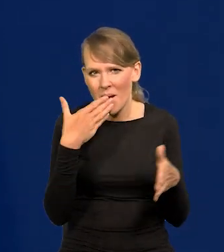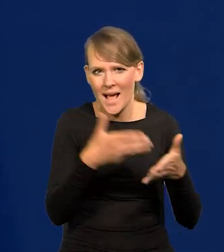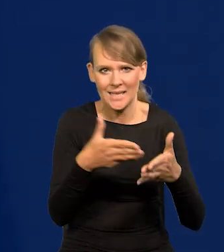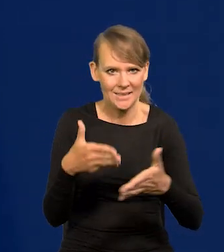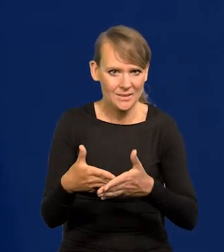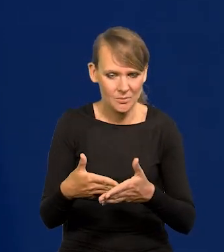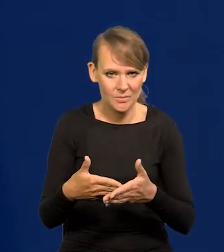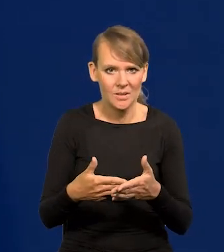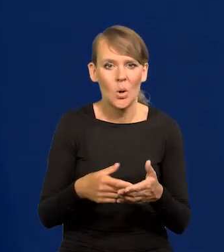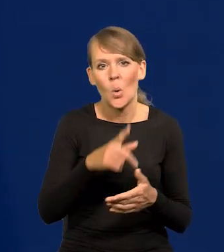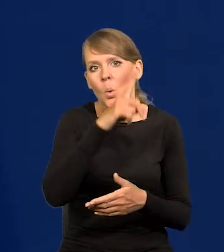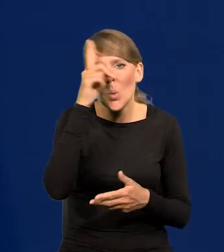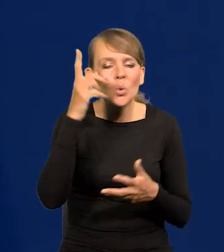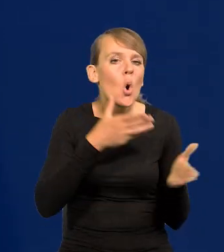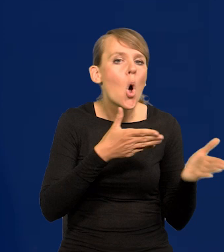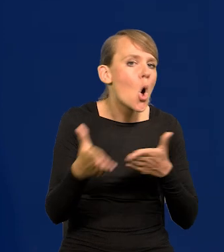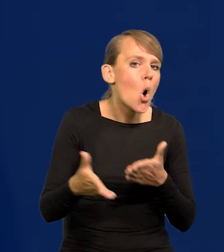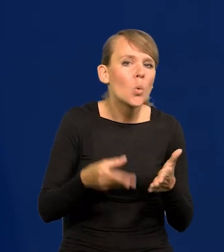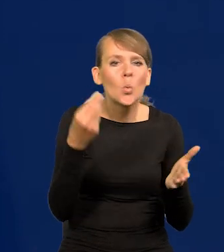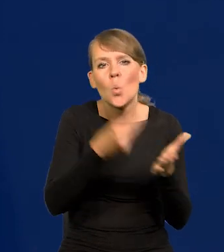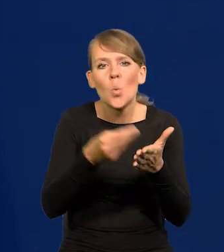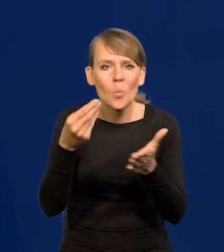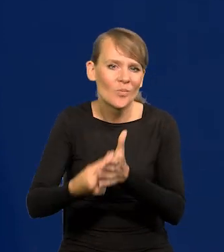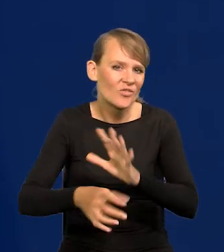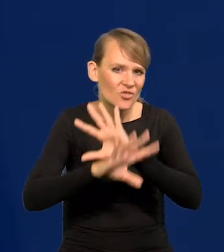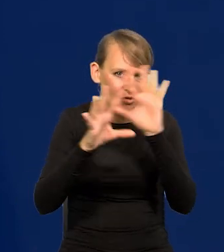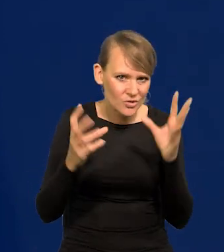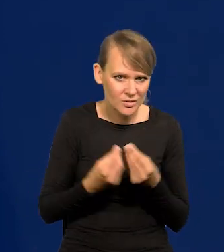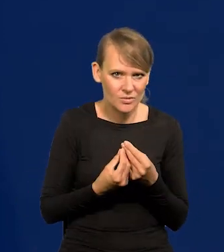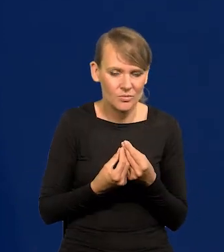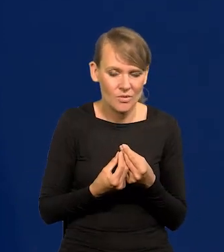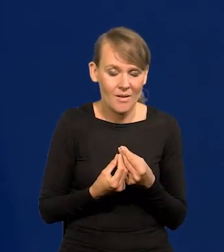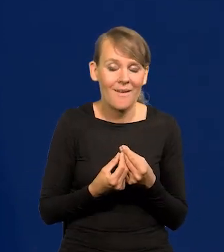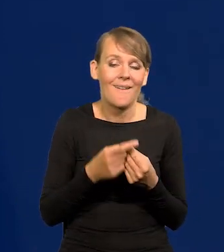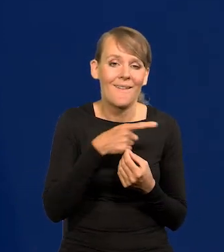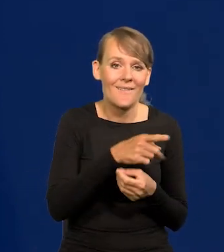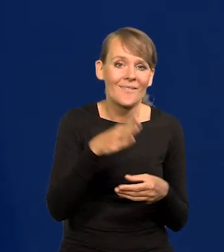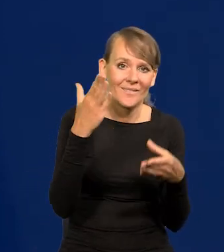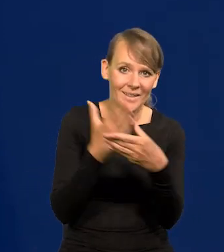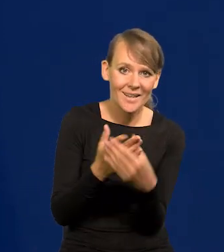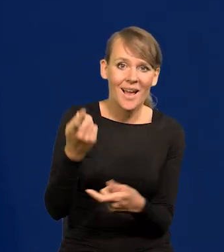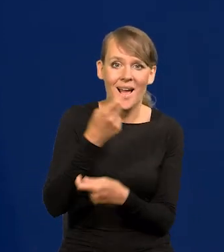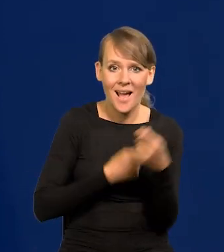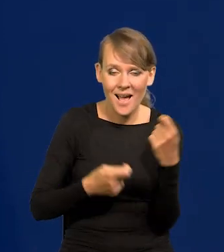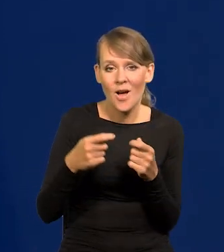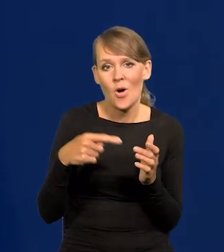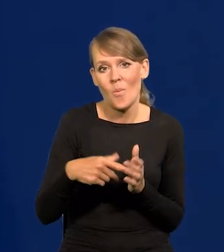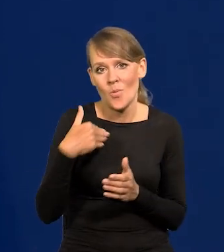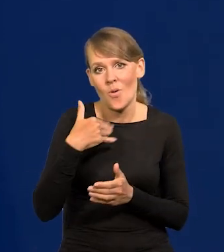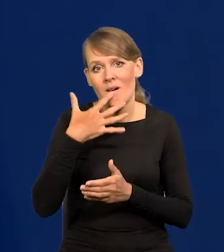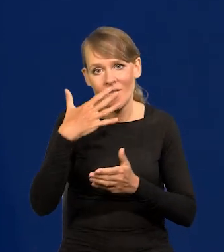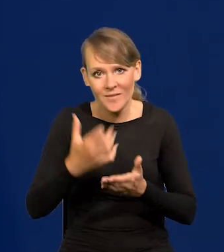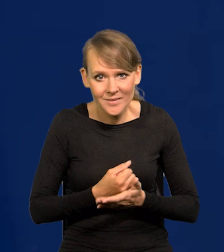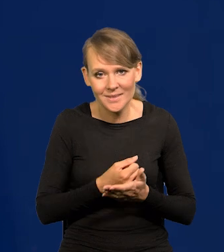ludzie byli gotowi kupować wszystko, nabywcy, przedsiębiorcy, handlowcy to wykorzystali i parli ceny do góry.